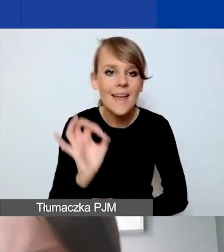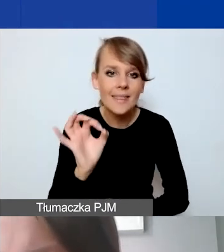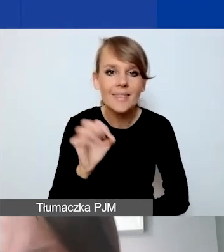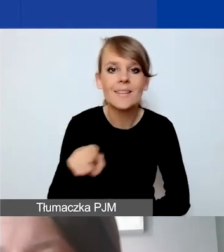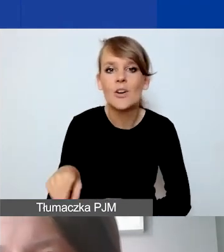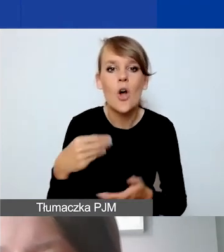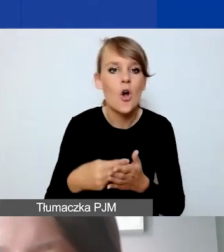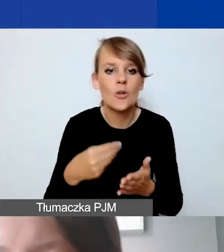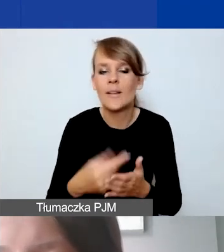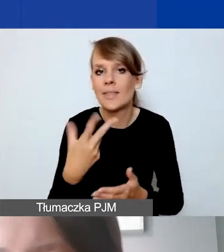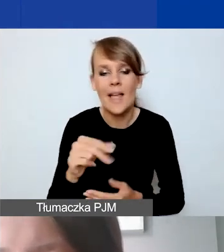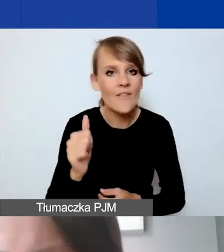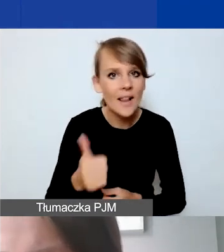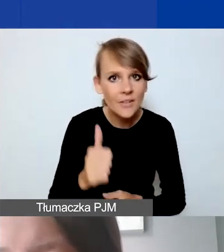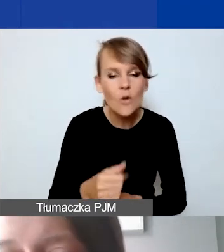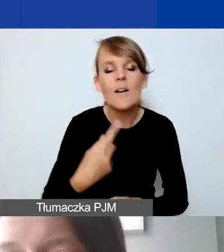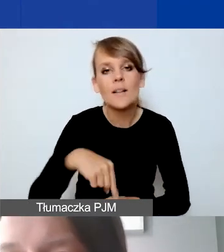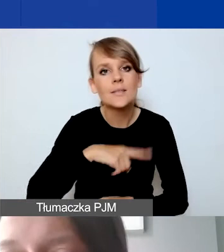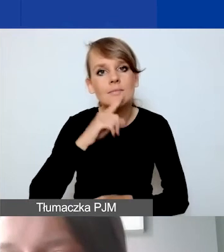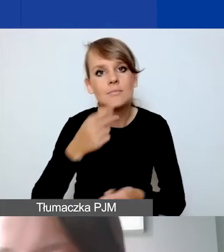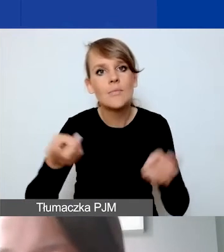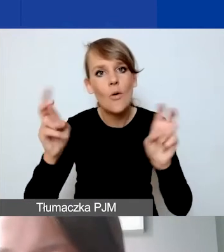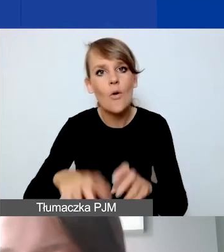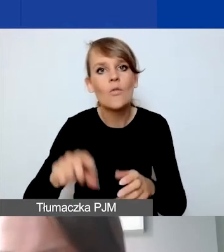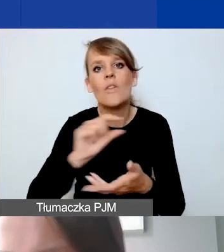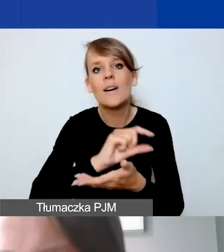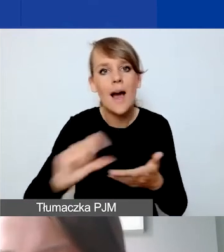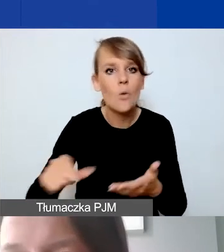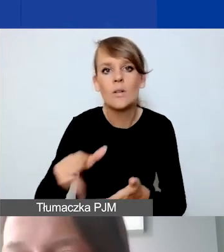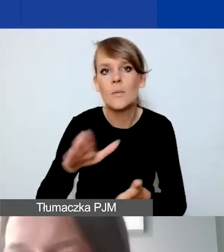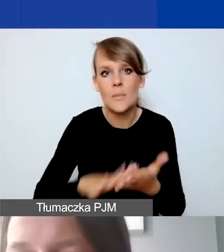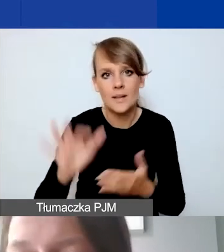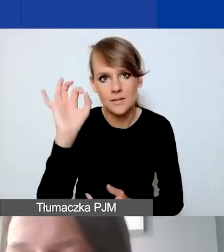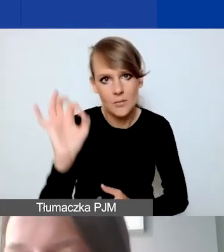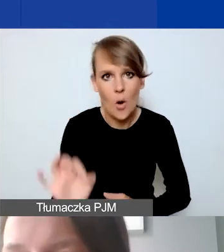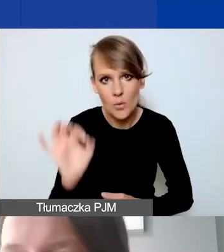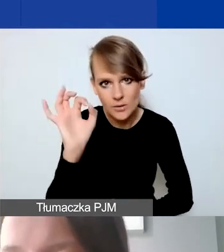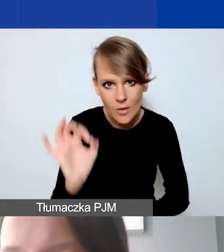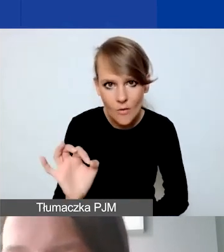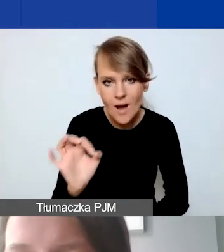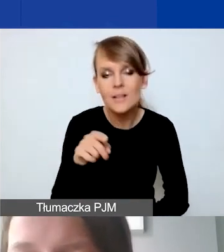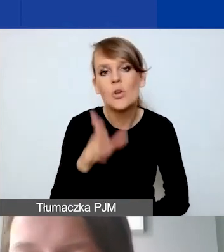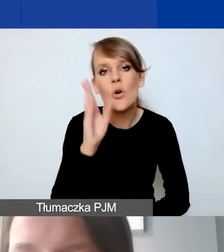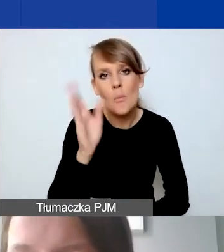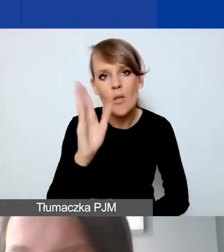Tak że rekomendujemy otwarcie rachunku nieoprocentowanego. Tak będzie nam łatwiej potem rozliczyć się.